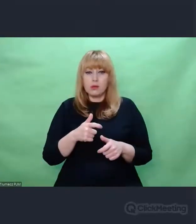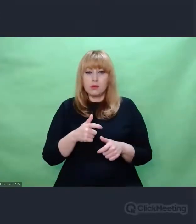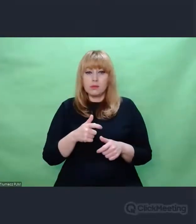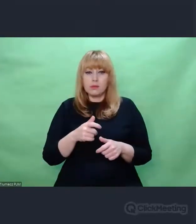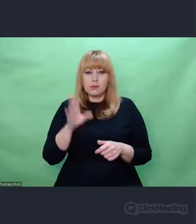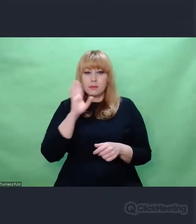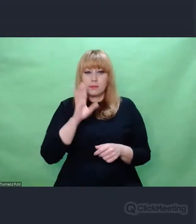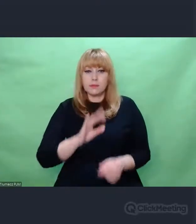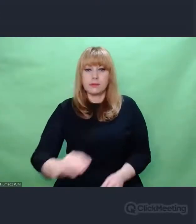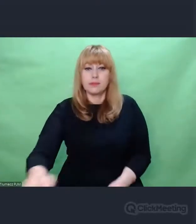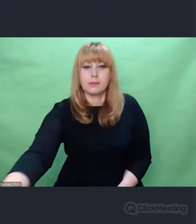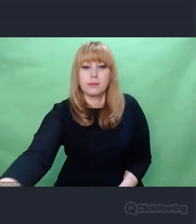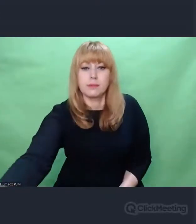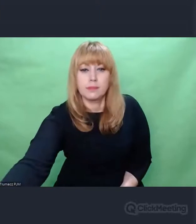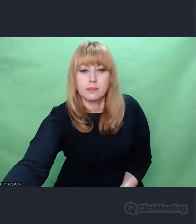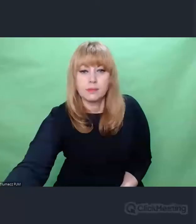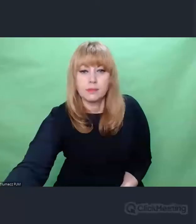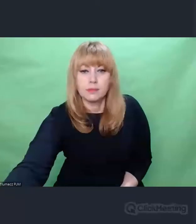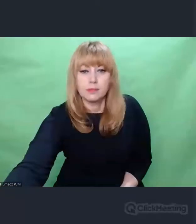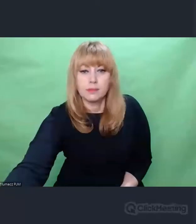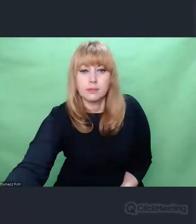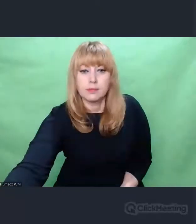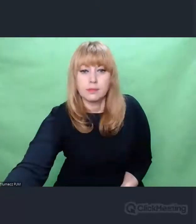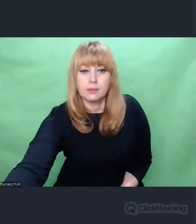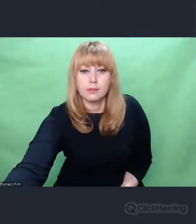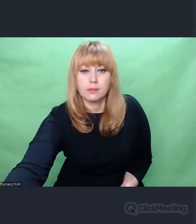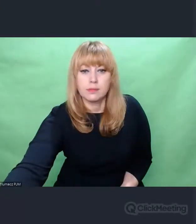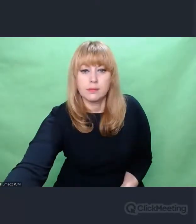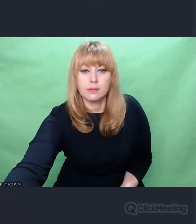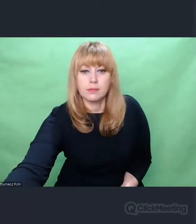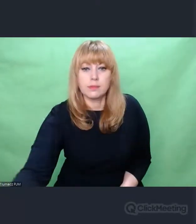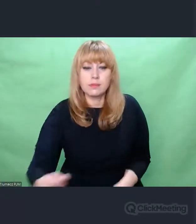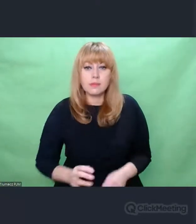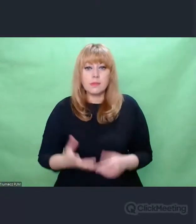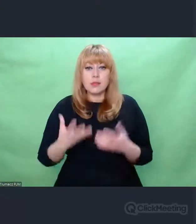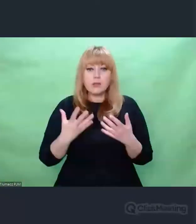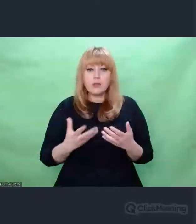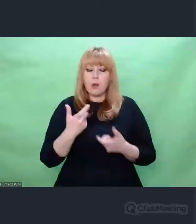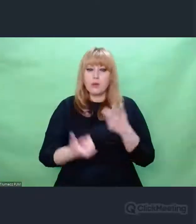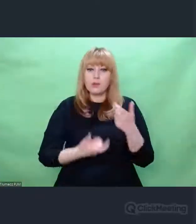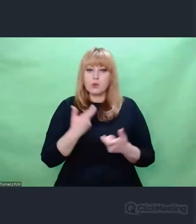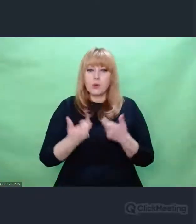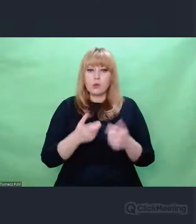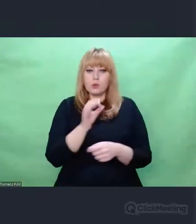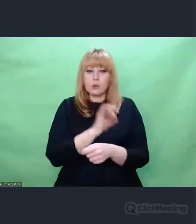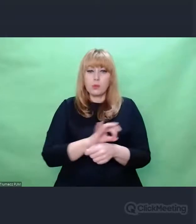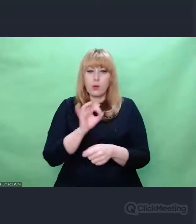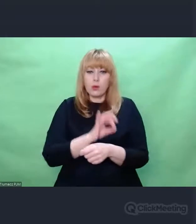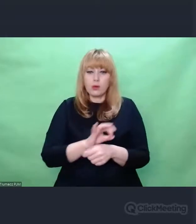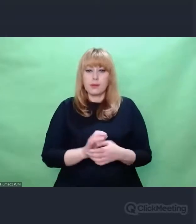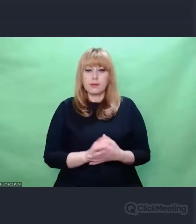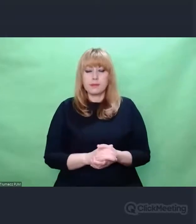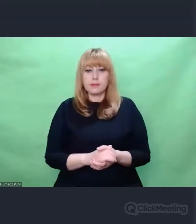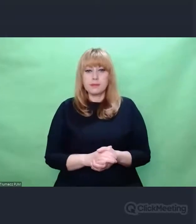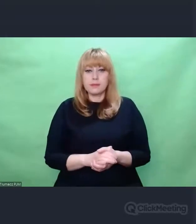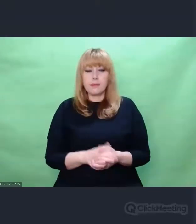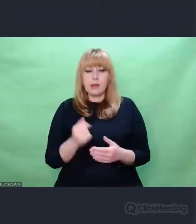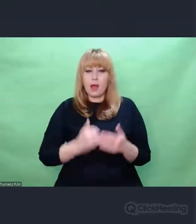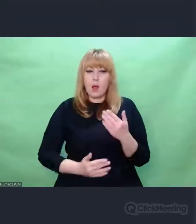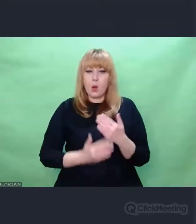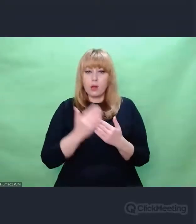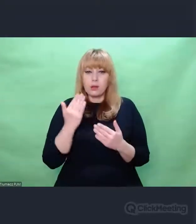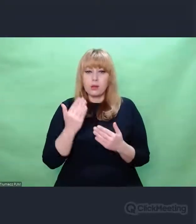Postanowiłem zrobić taki projekt, bo jednocześnie odkryłem